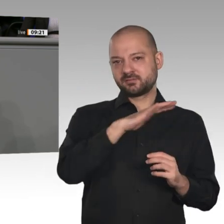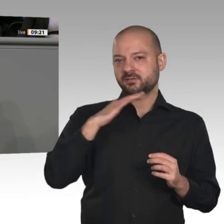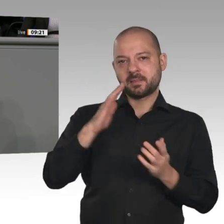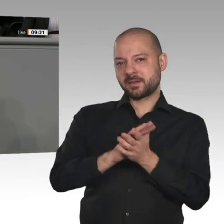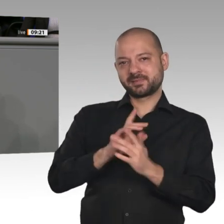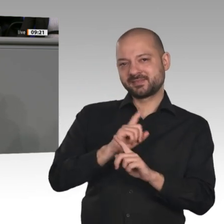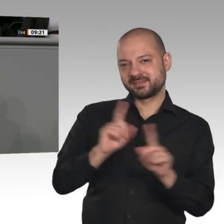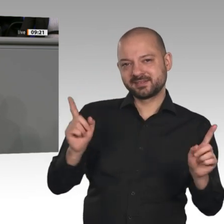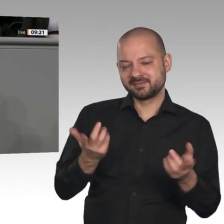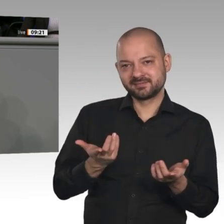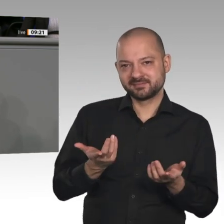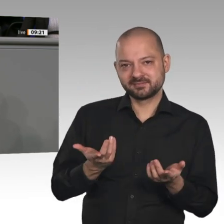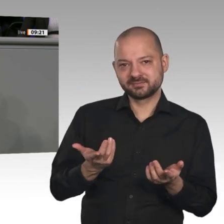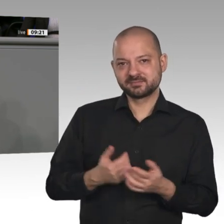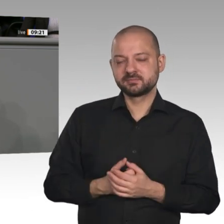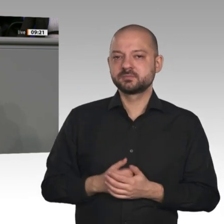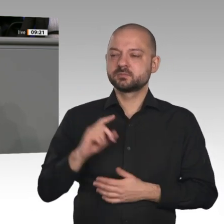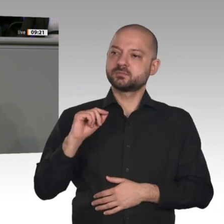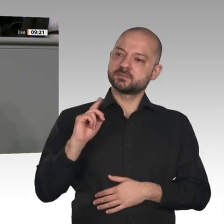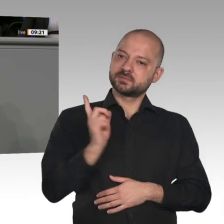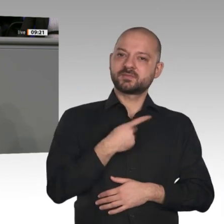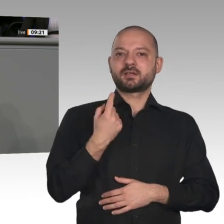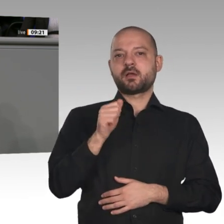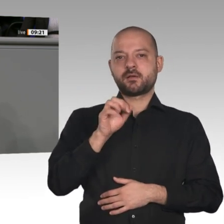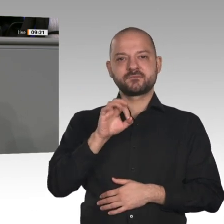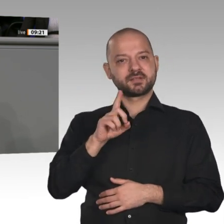Es muss allerdings ein ergebnisoffener Dialog sein. Ich habe ein paar